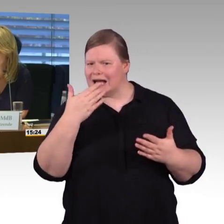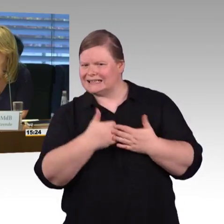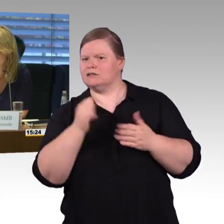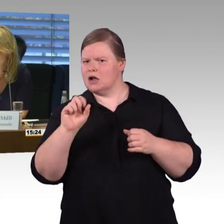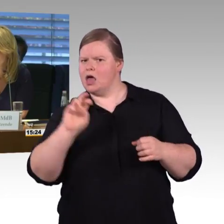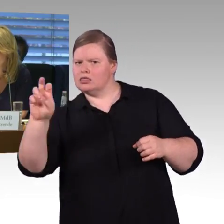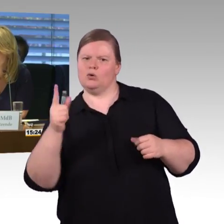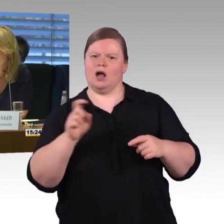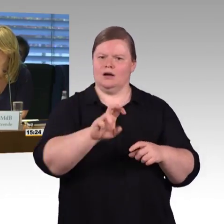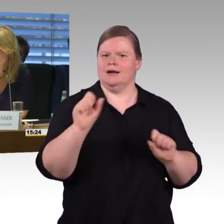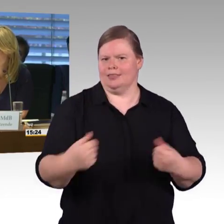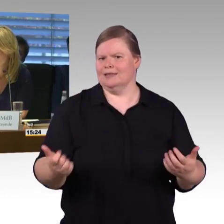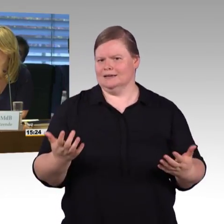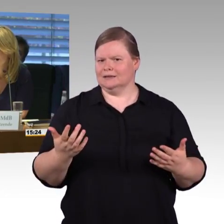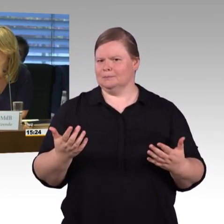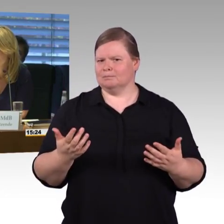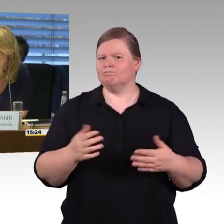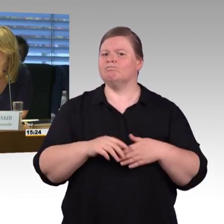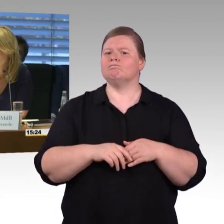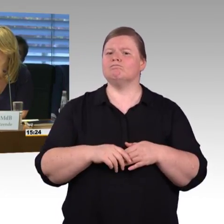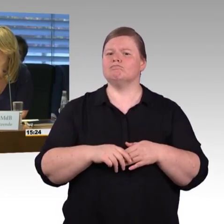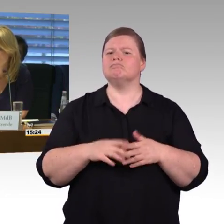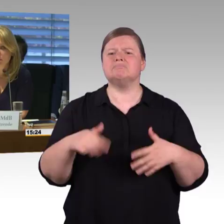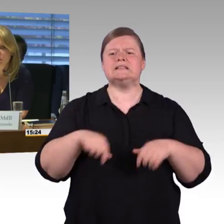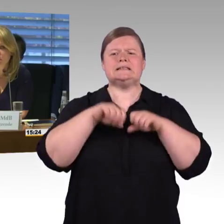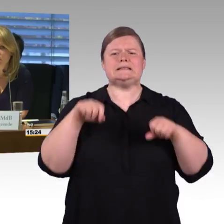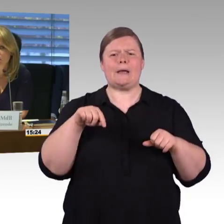Herr Wagner? (Rednerwechsel) Ja, die Frage nach den Stufen,